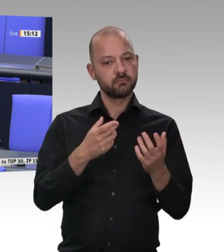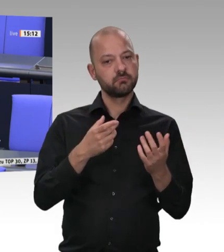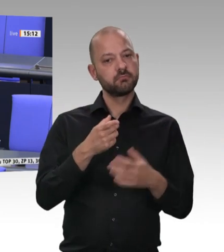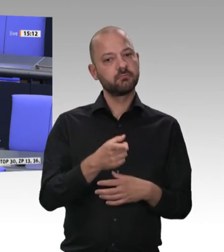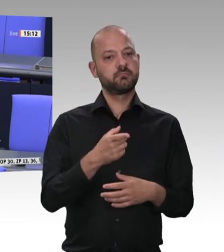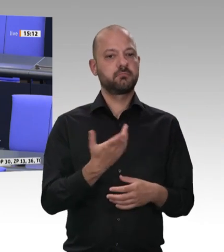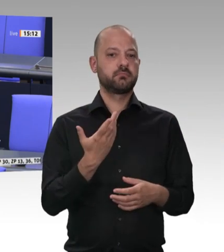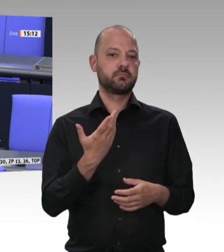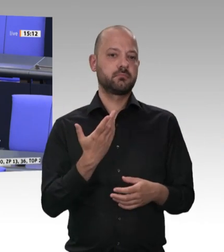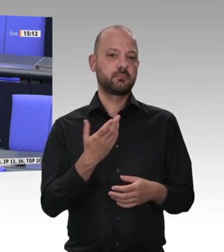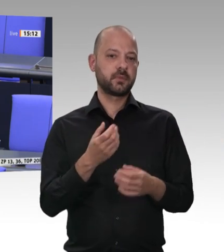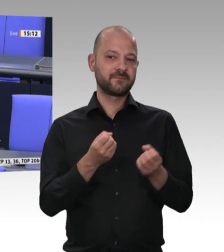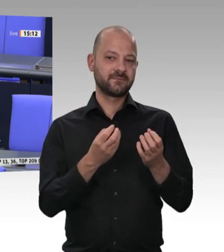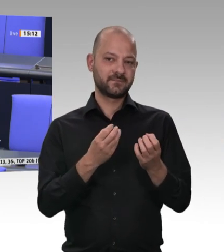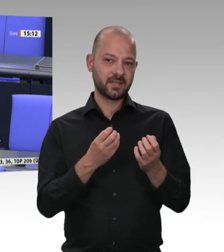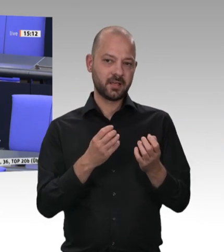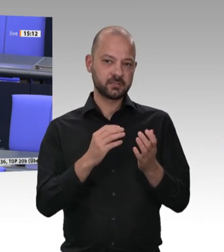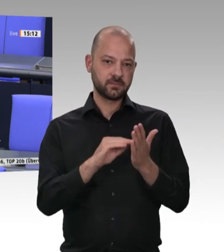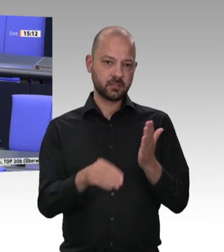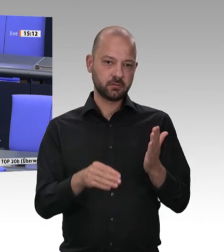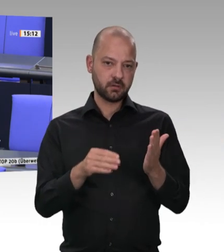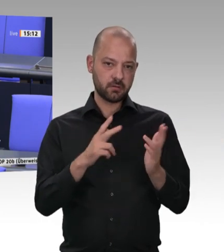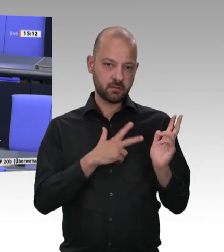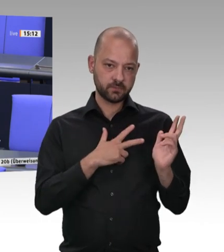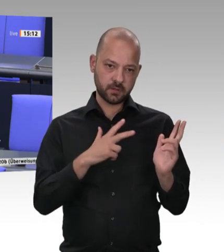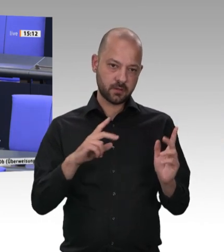ich zu Hause geführt habe – schon lange einen Grundlohn von 13,50 Euro. Das hat